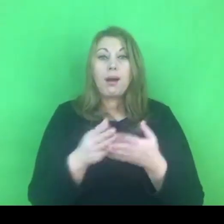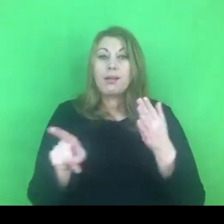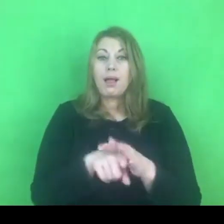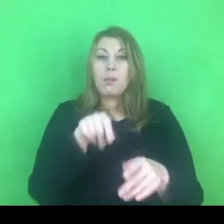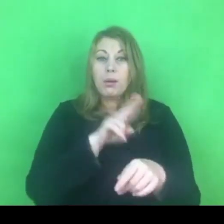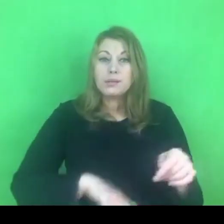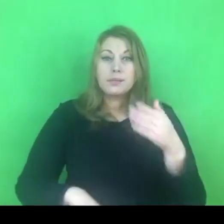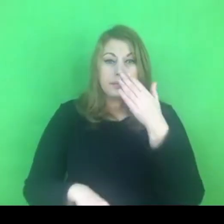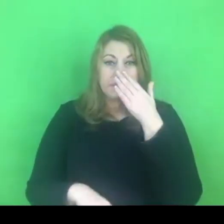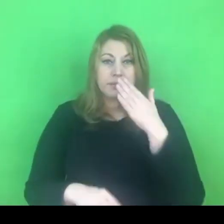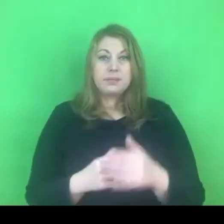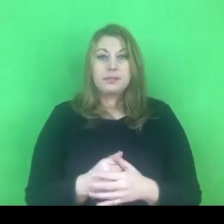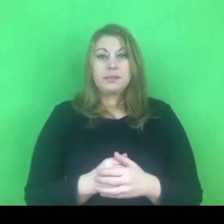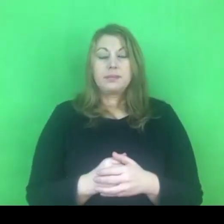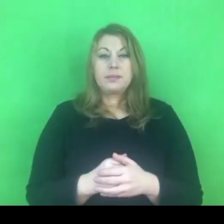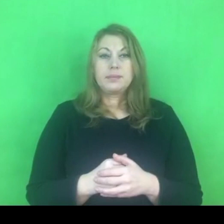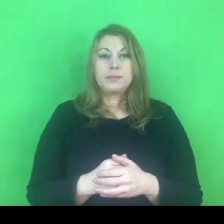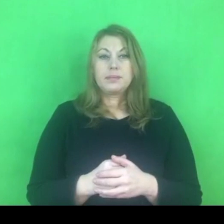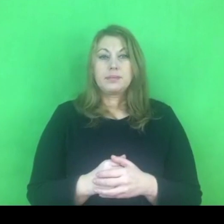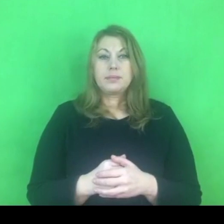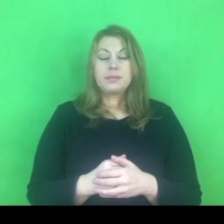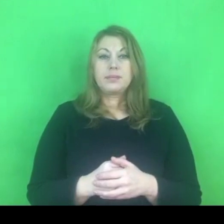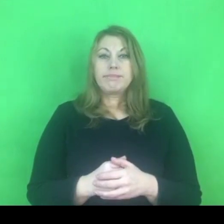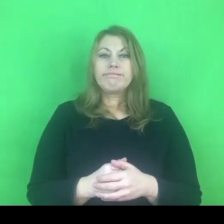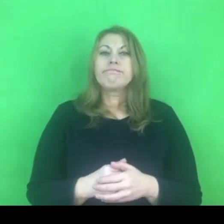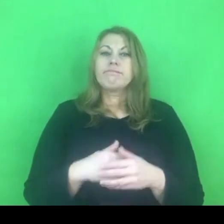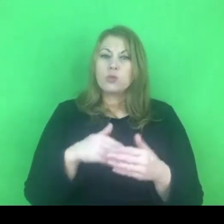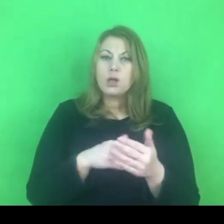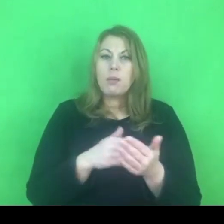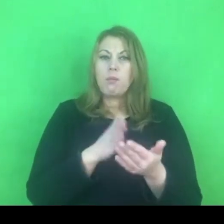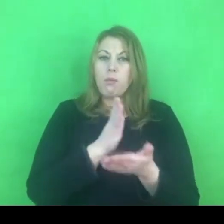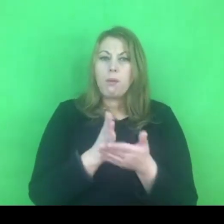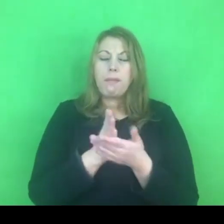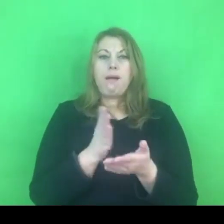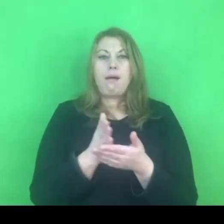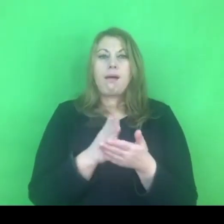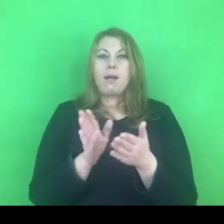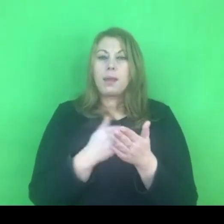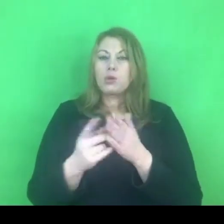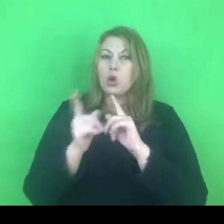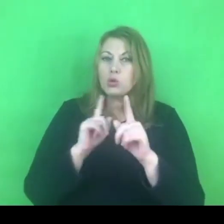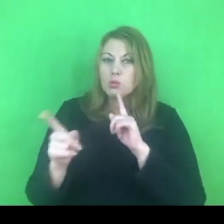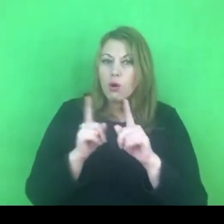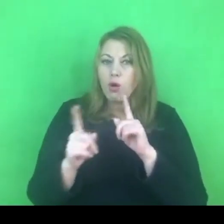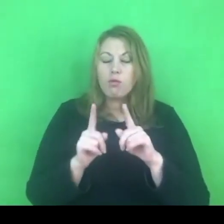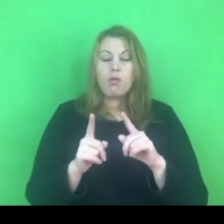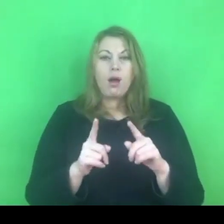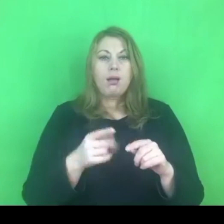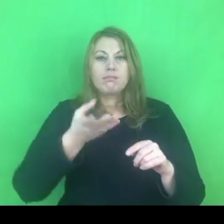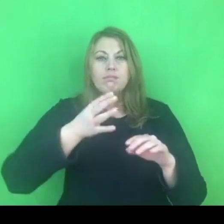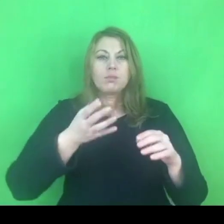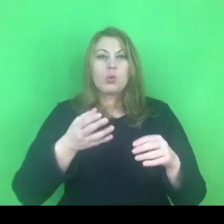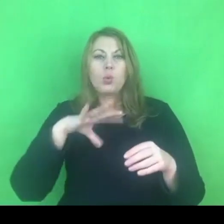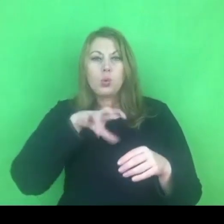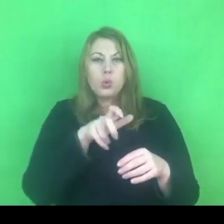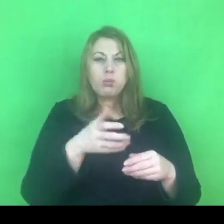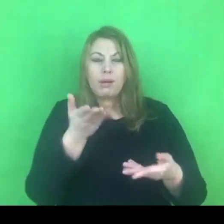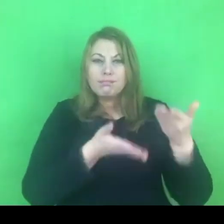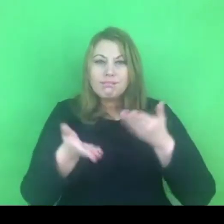dopingowanie w postaci rozmów chociażby w grupach roboczych czy superwizji, w których bierzemy udział.